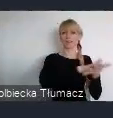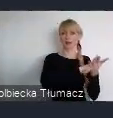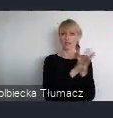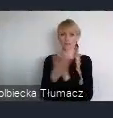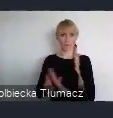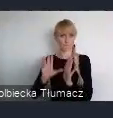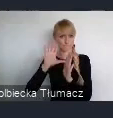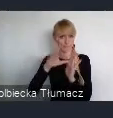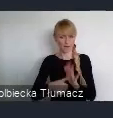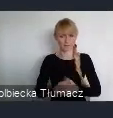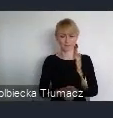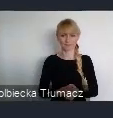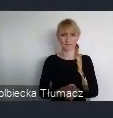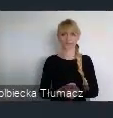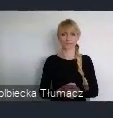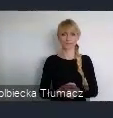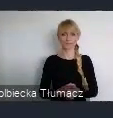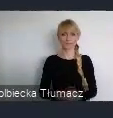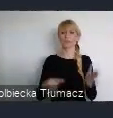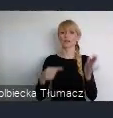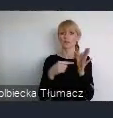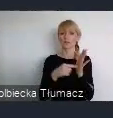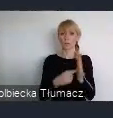To przyjęcie tej odnowionej Karty Lipskiej jest jednocześnie